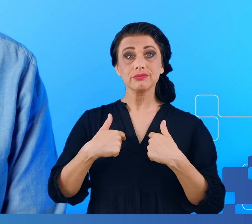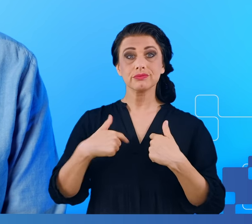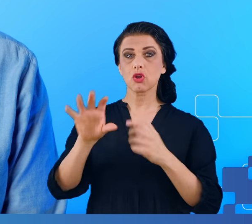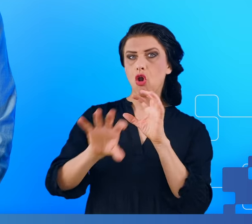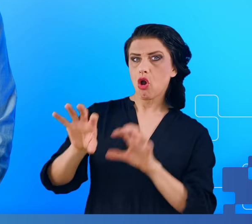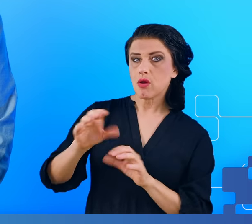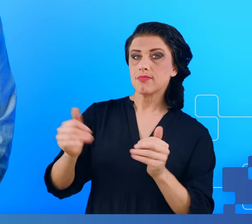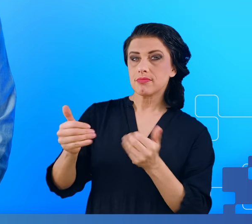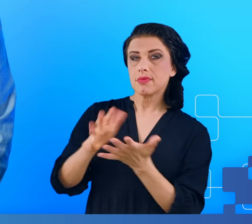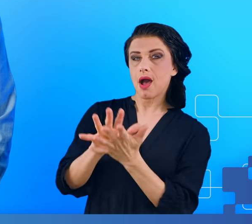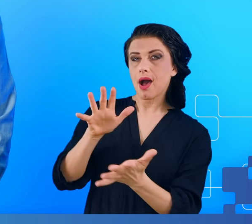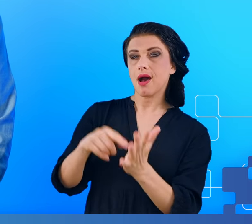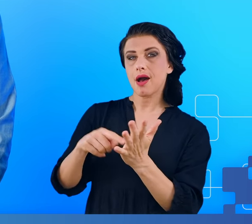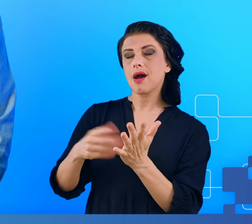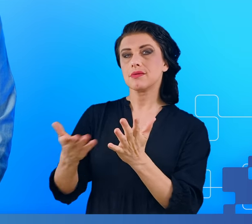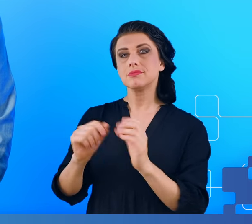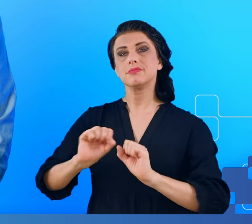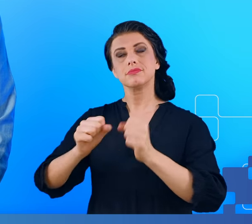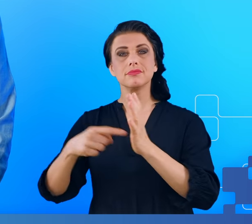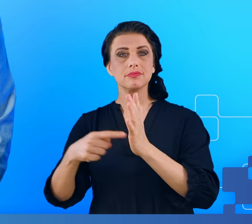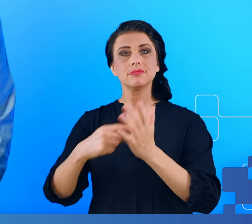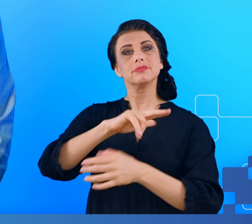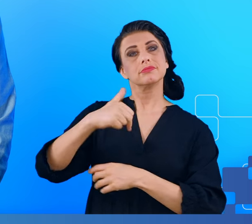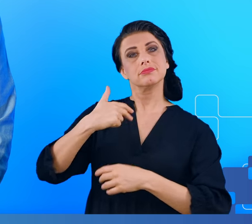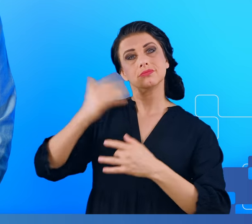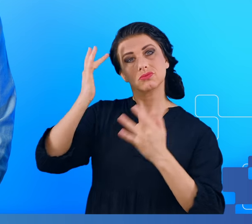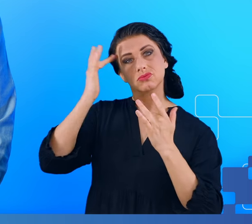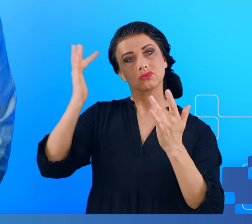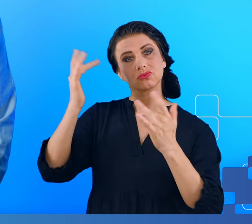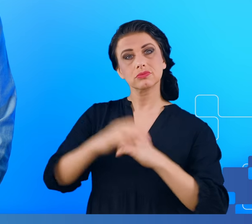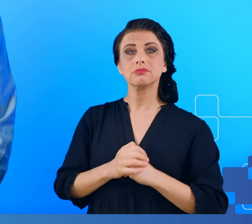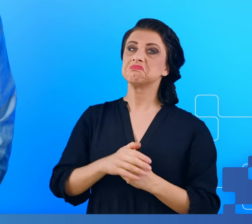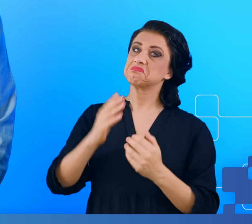charakterystyki w funkcjonowaniu naszych mózgów, które pozwalałyby